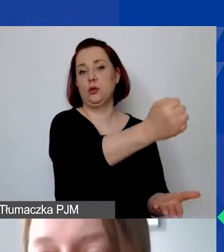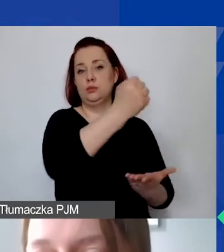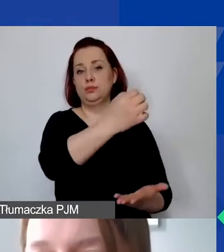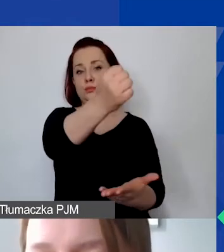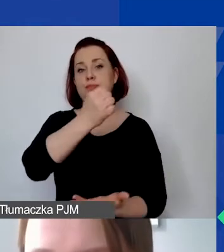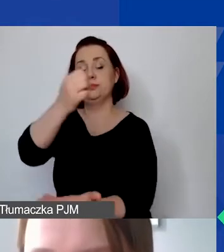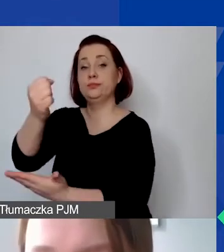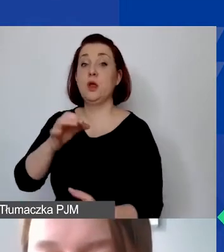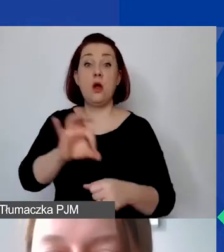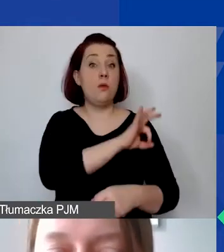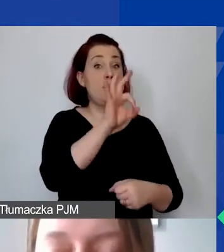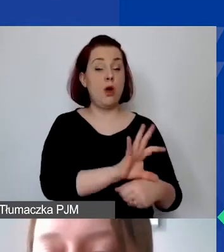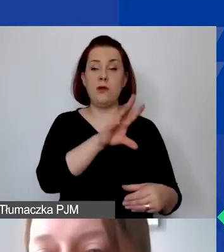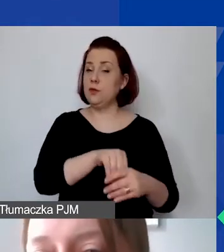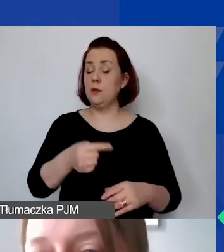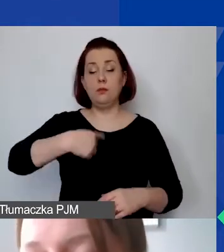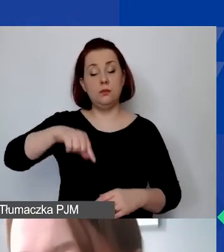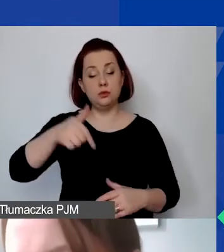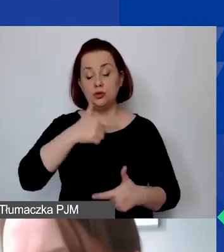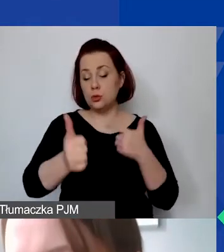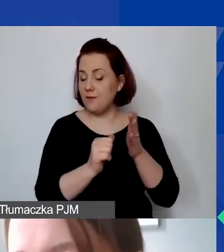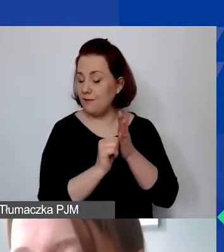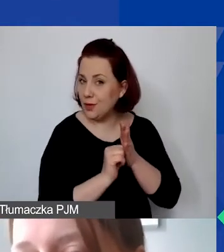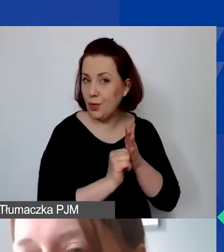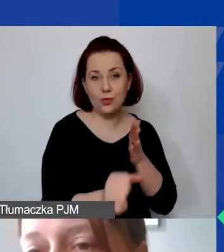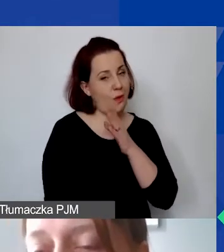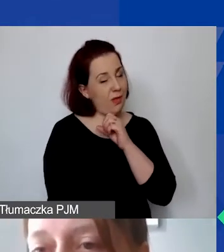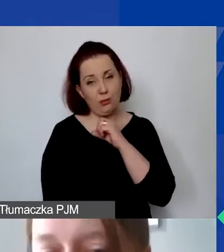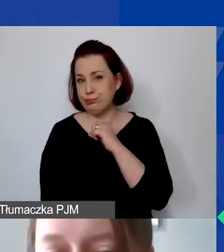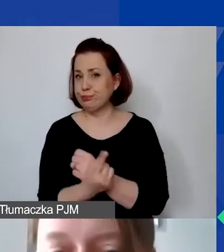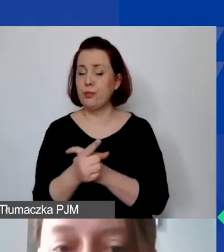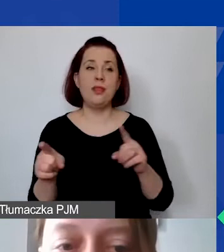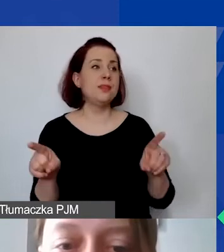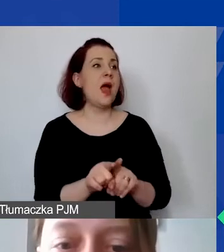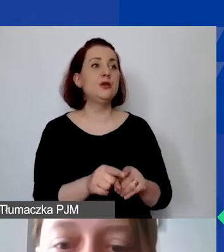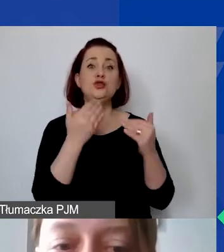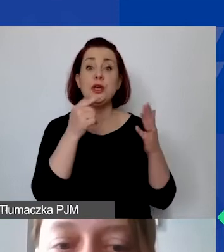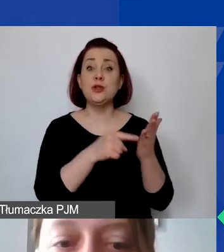mają być unikalne, mają tworzyć pewne całości.